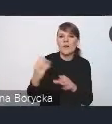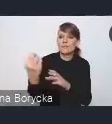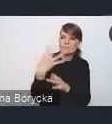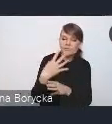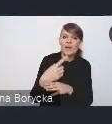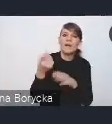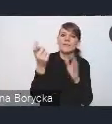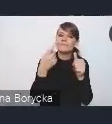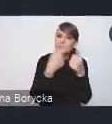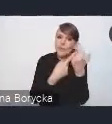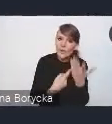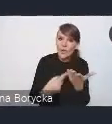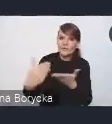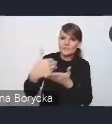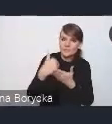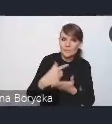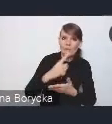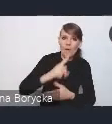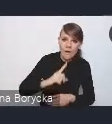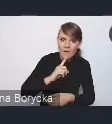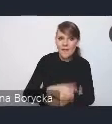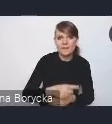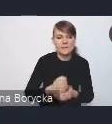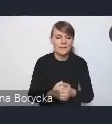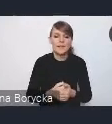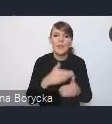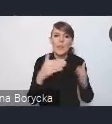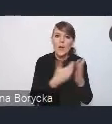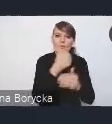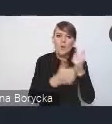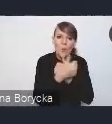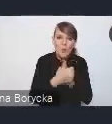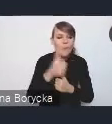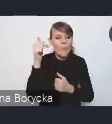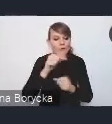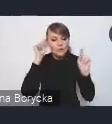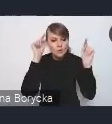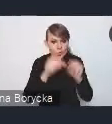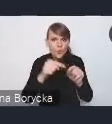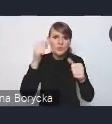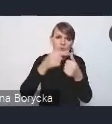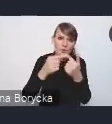na czym ten nowy dokument powinien się koncentrować i jaki powinien mieć charakter,